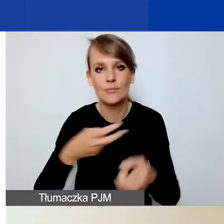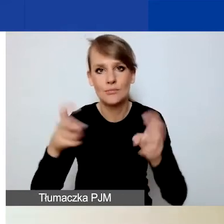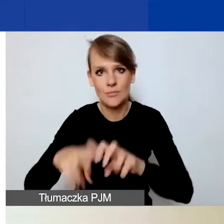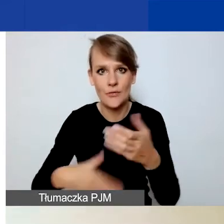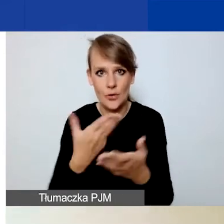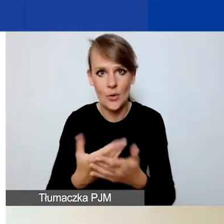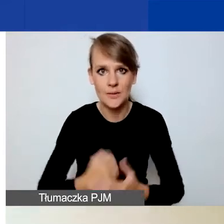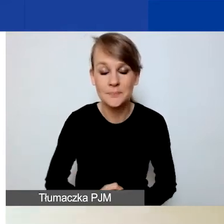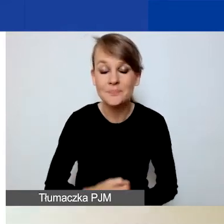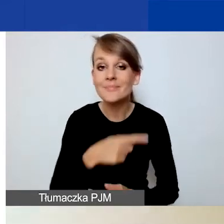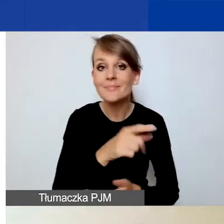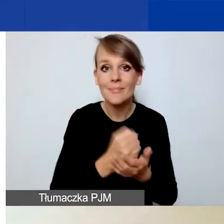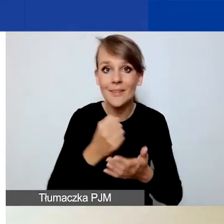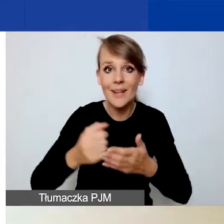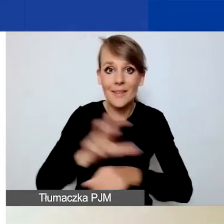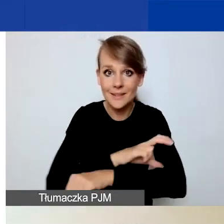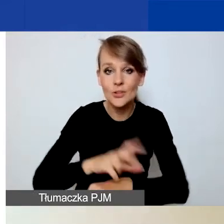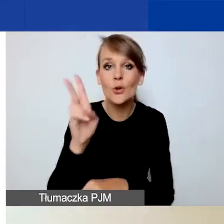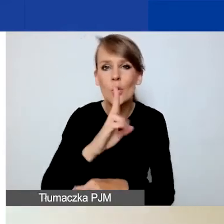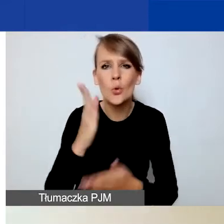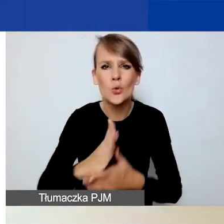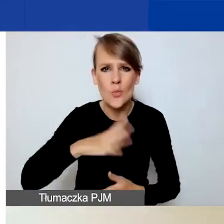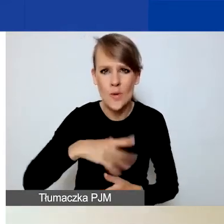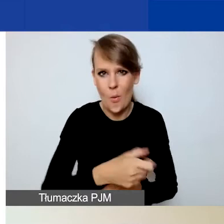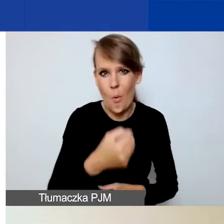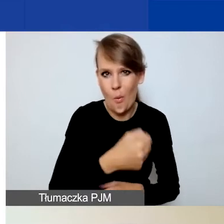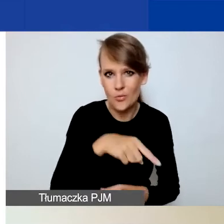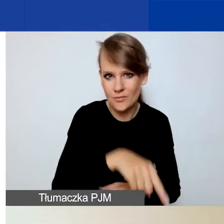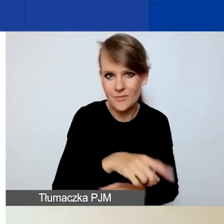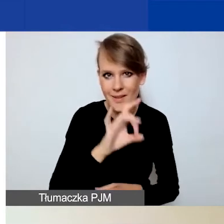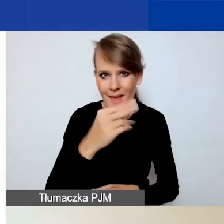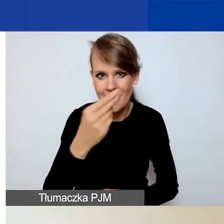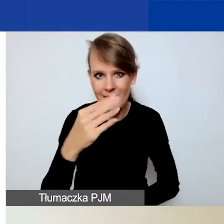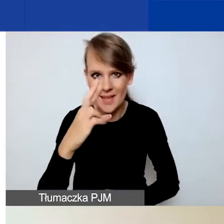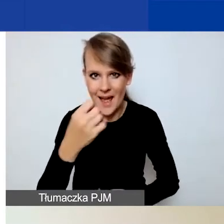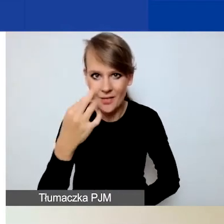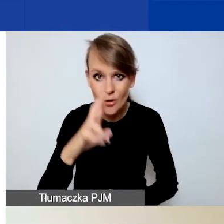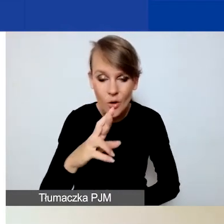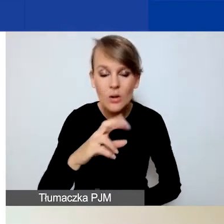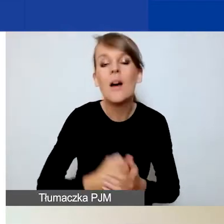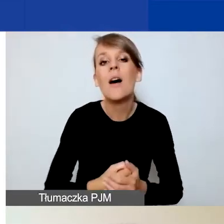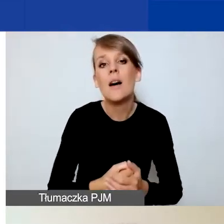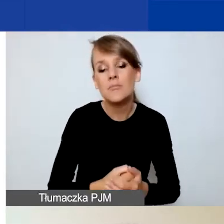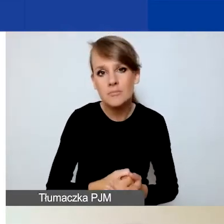ci z państwa, którzy mieli już kontakt z naszym Generatorem - praca nad wnioskiem wygląda dokładnie tak samo.